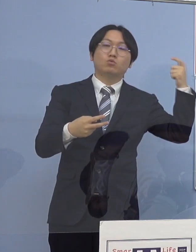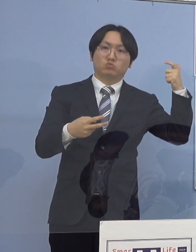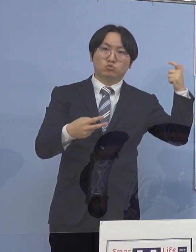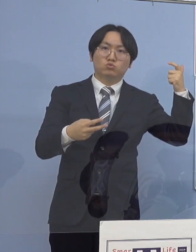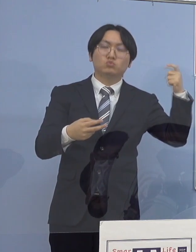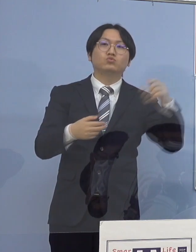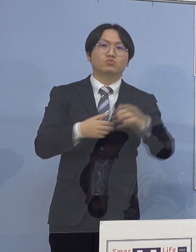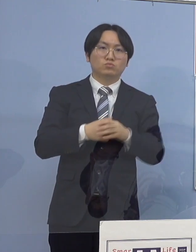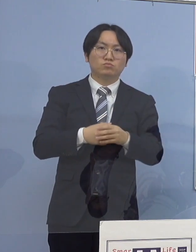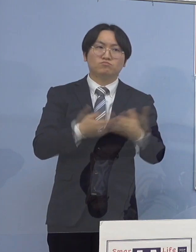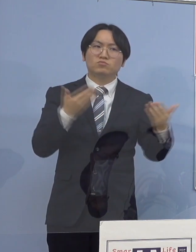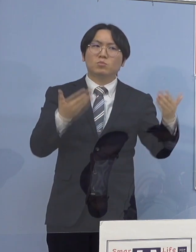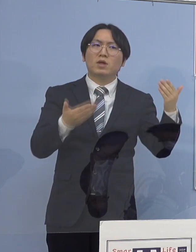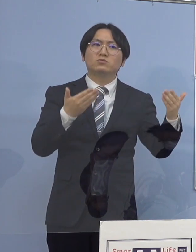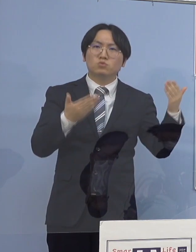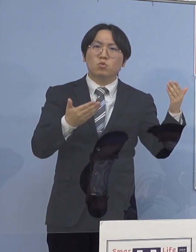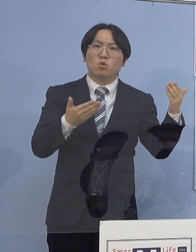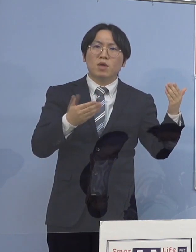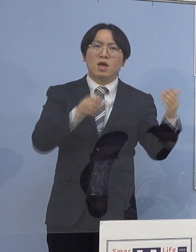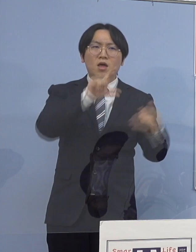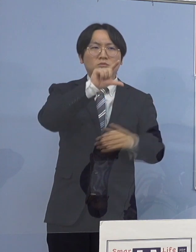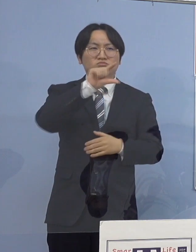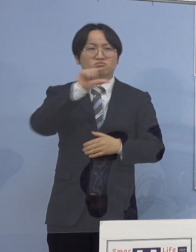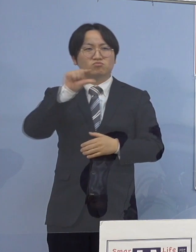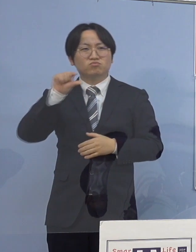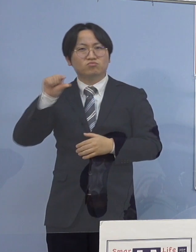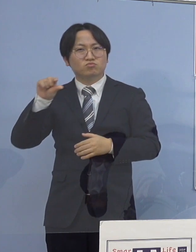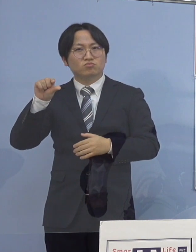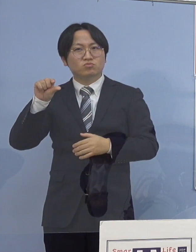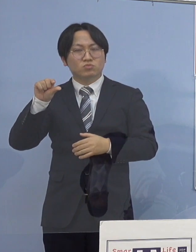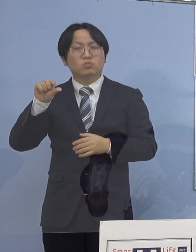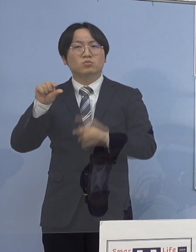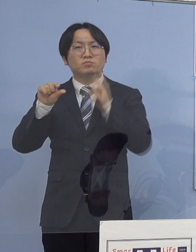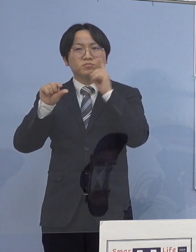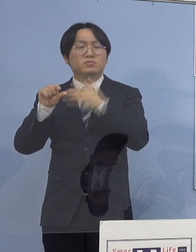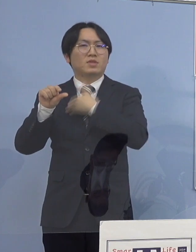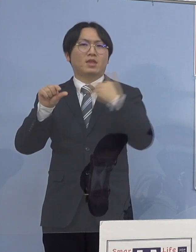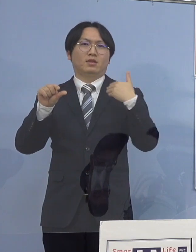これから比べると 減少したように見える訳ではありますが